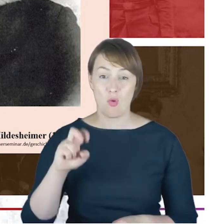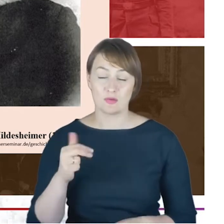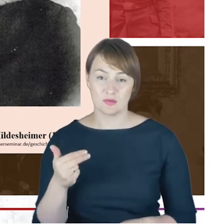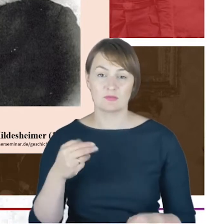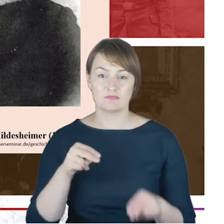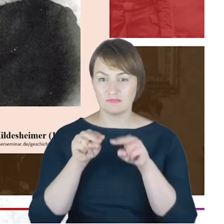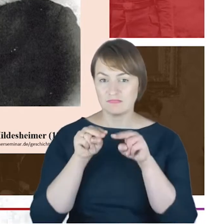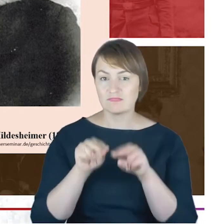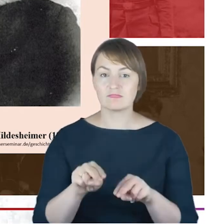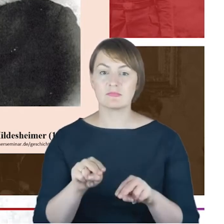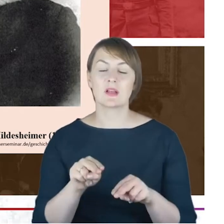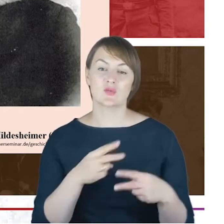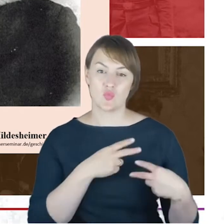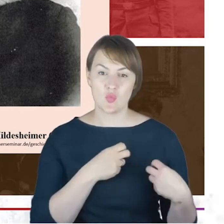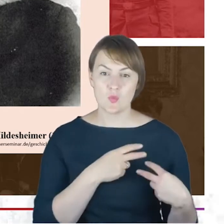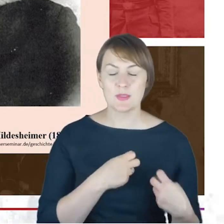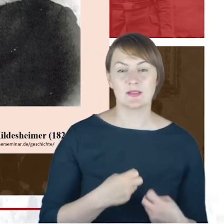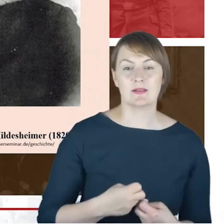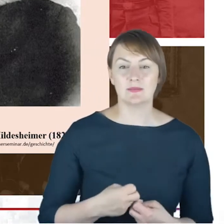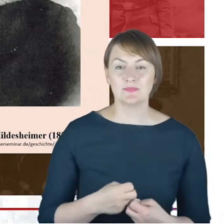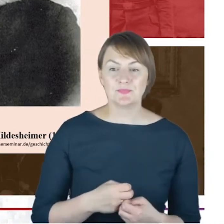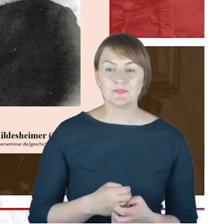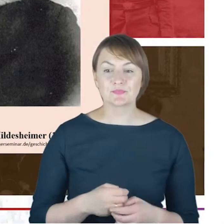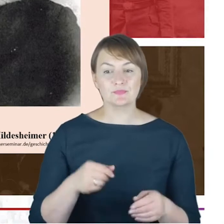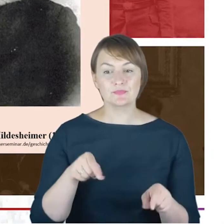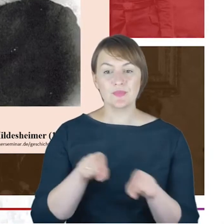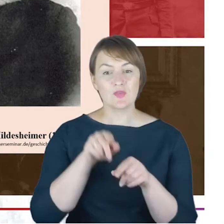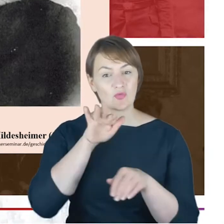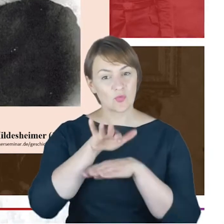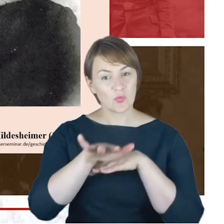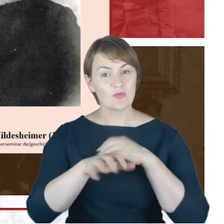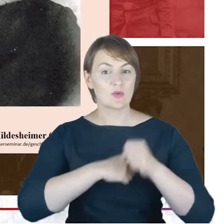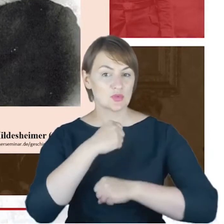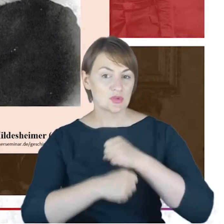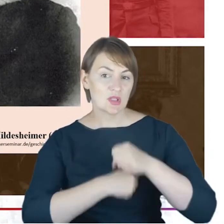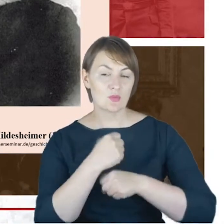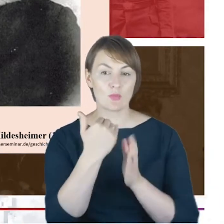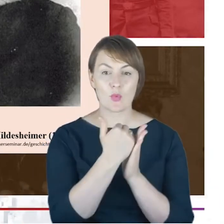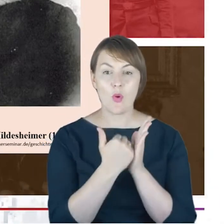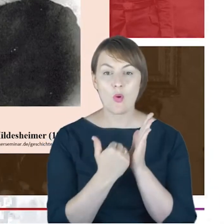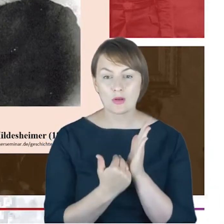działania programowe tej właśnie szkoły szkoły wyższej.